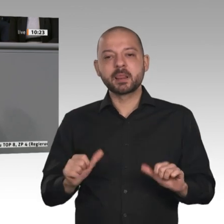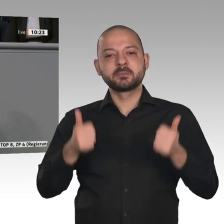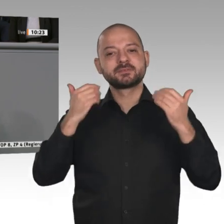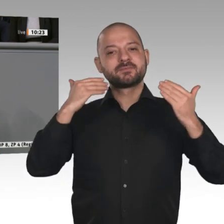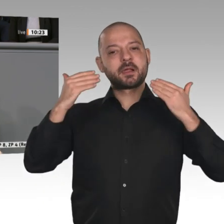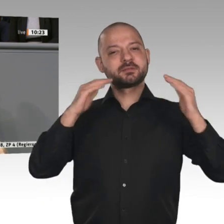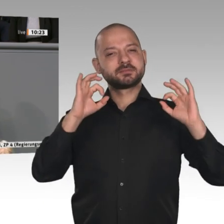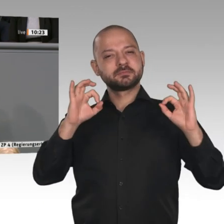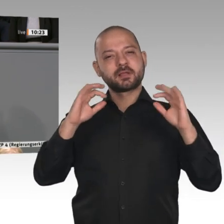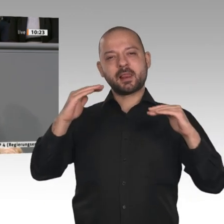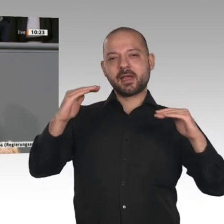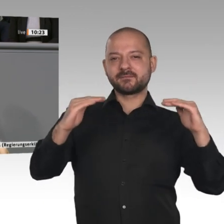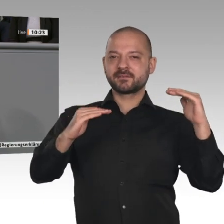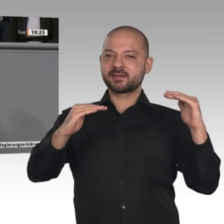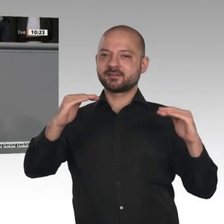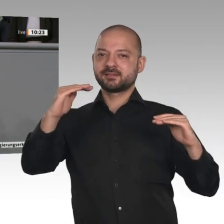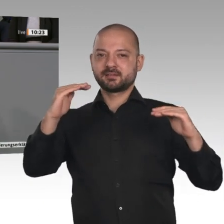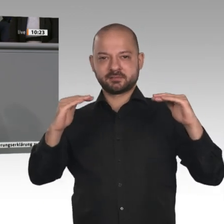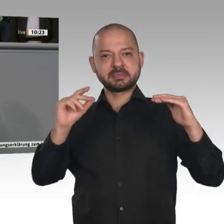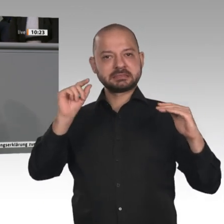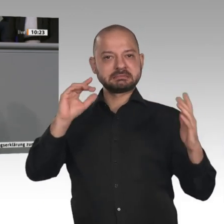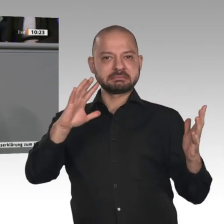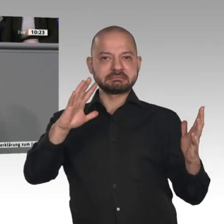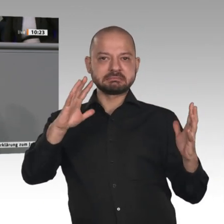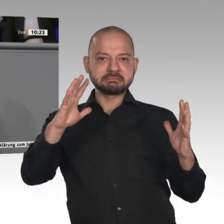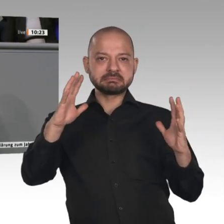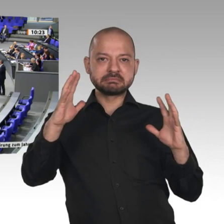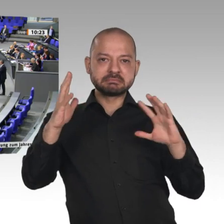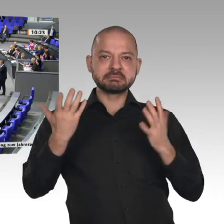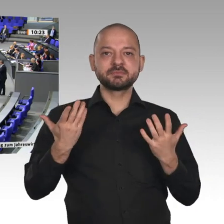Räume stärken, damit das auch dort stattfinden kann.